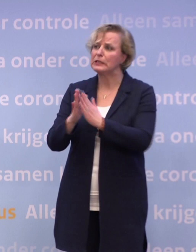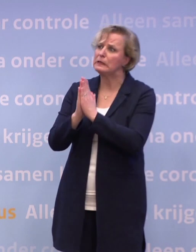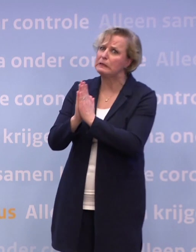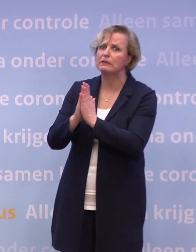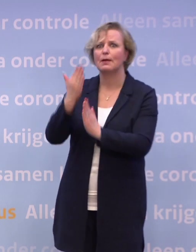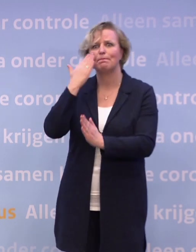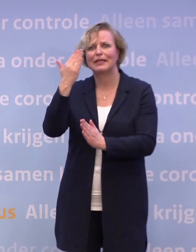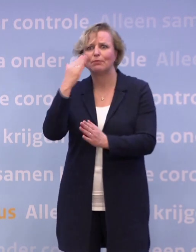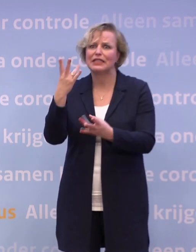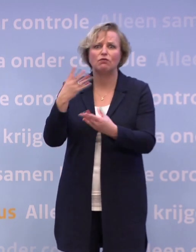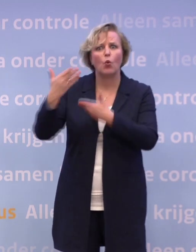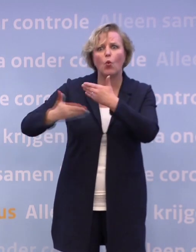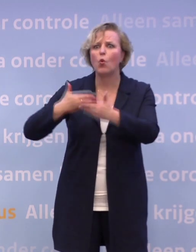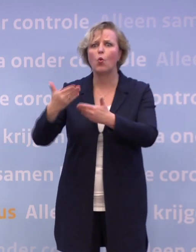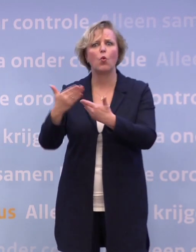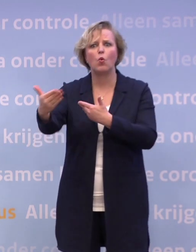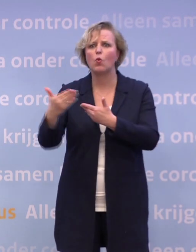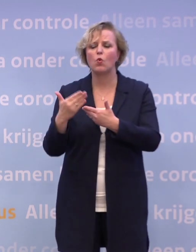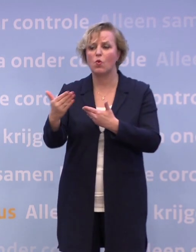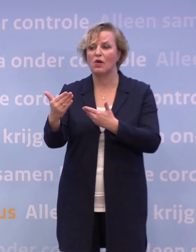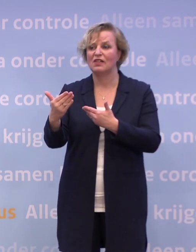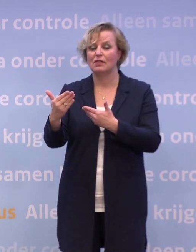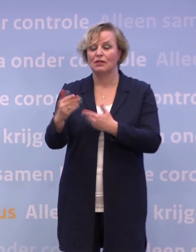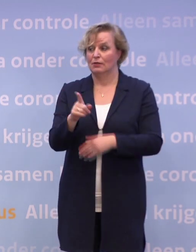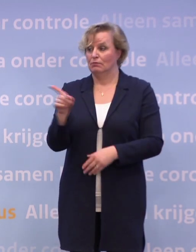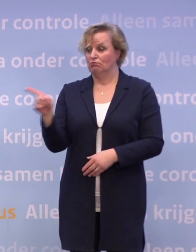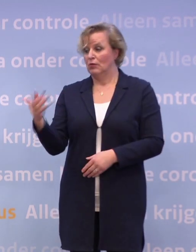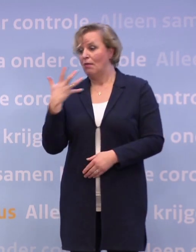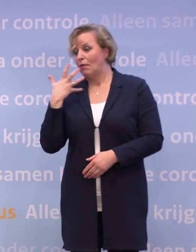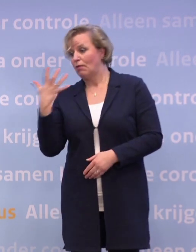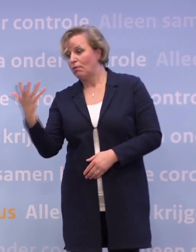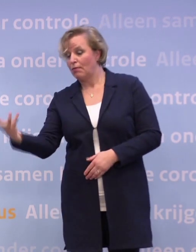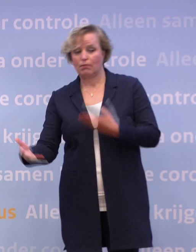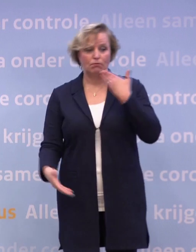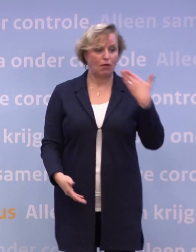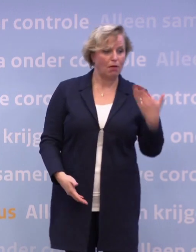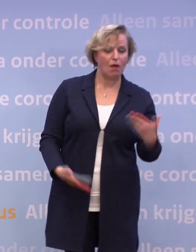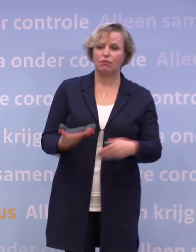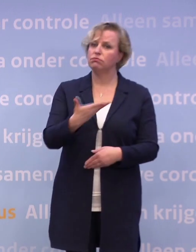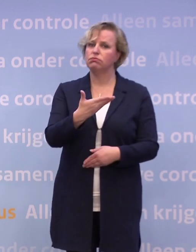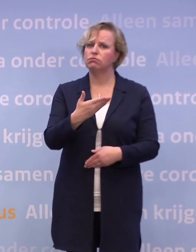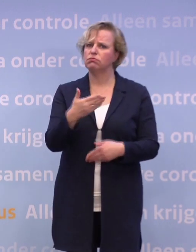En in de hele tekst van u en meneer De Jonge valt het woord horeca eigenlijk niet.